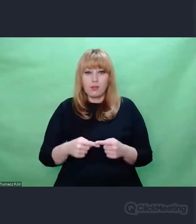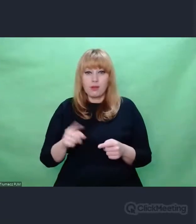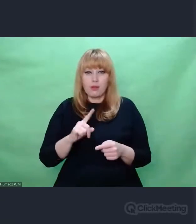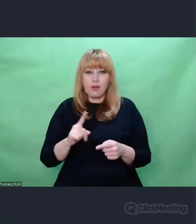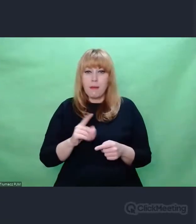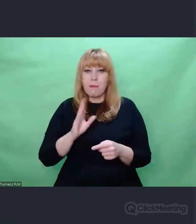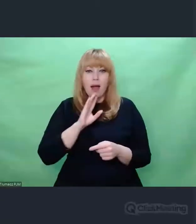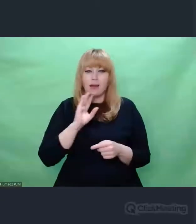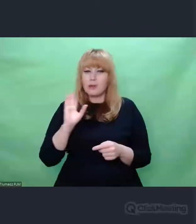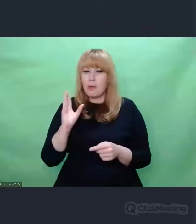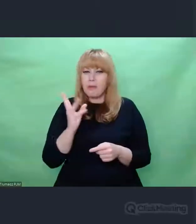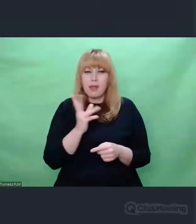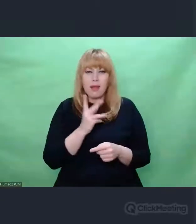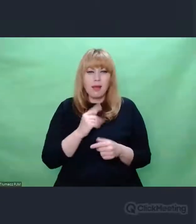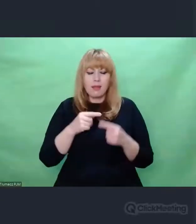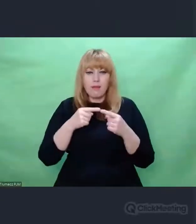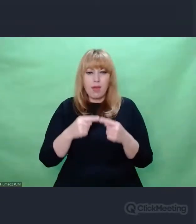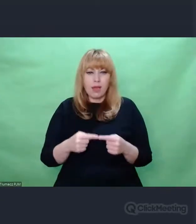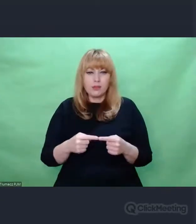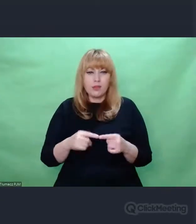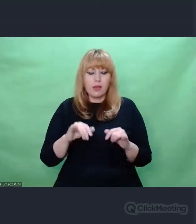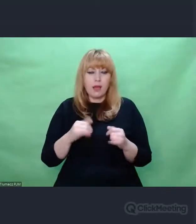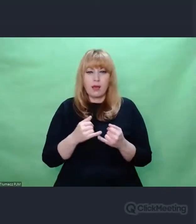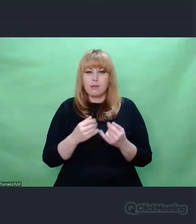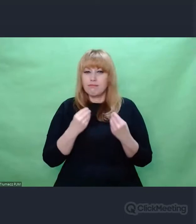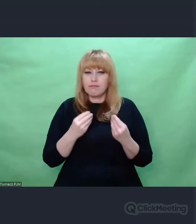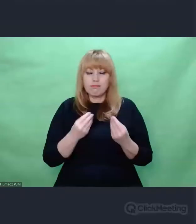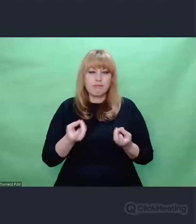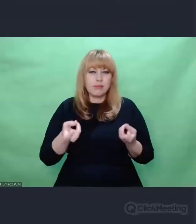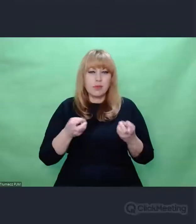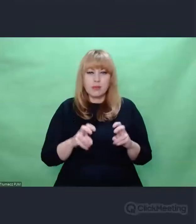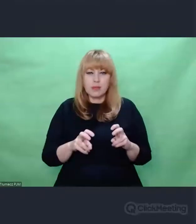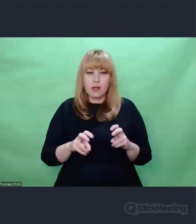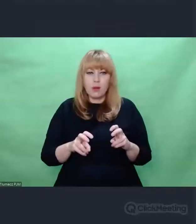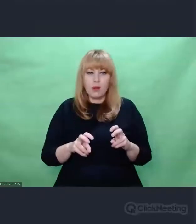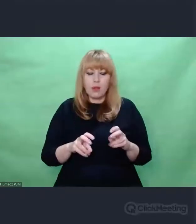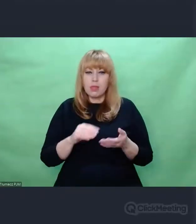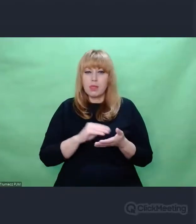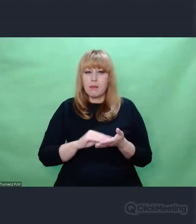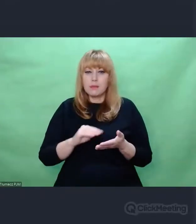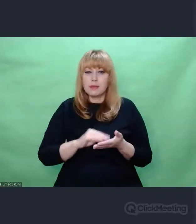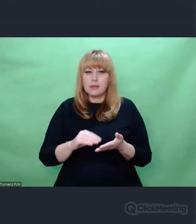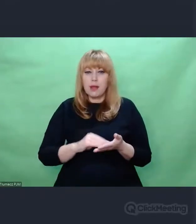Jedne z najpiękniejszych jakie powstały Napisano ręką tych samych ludzi.